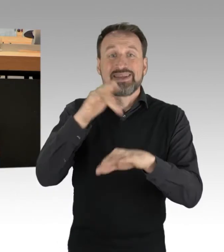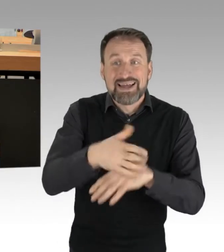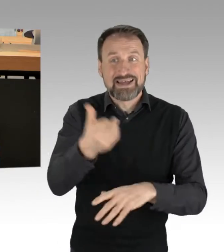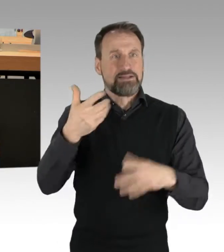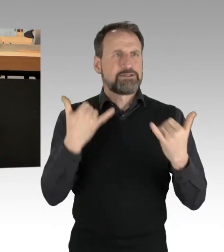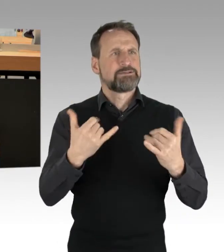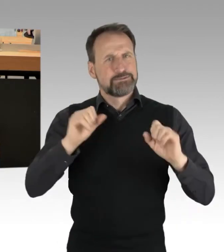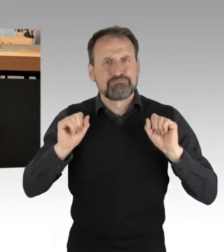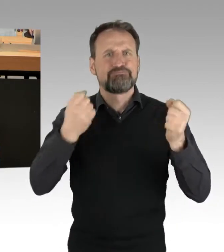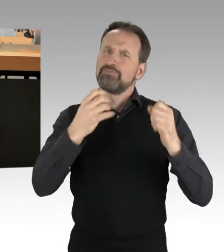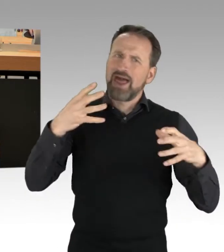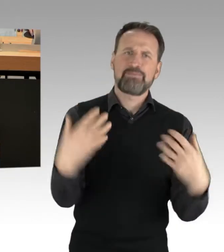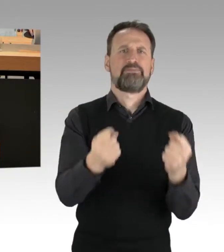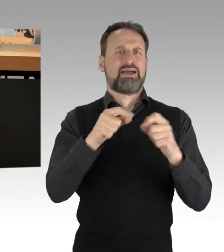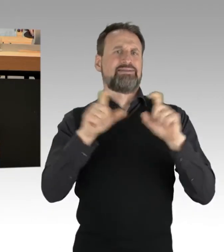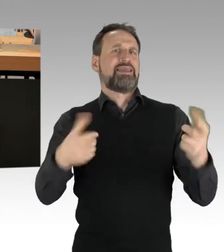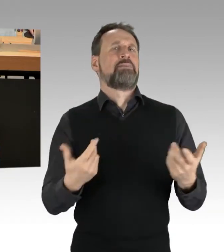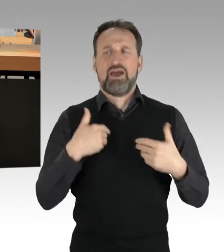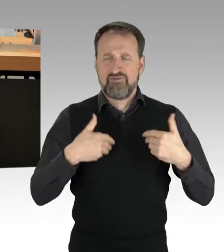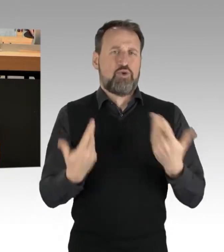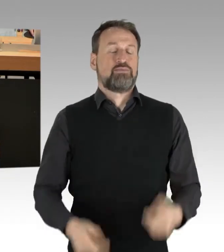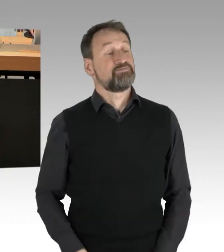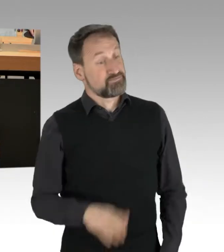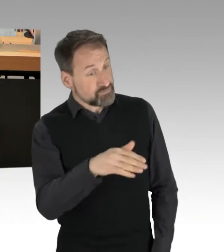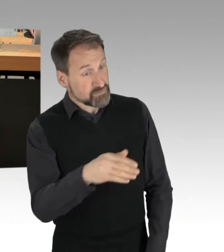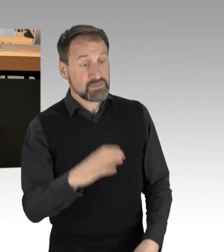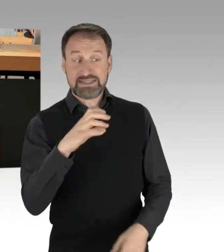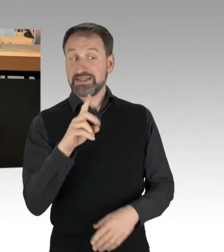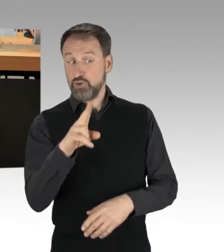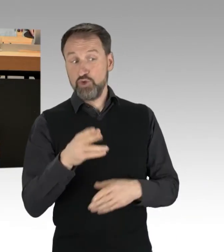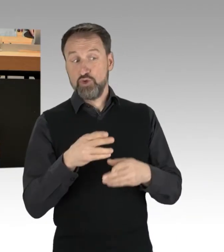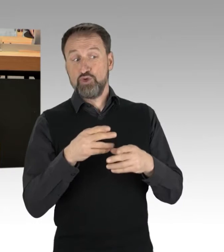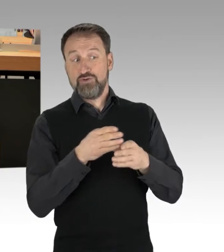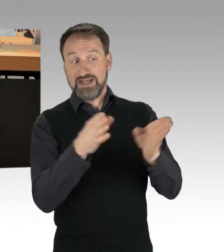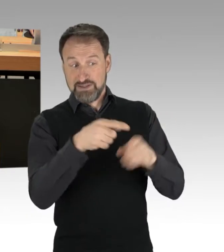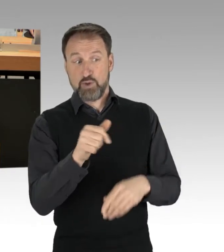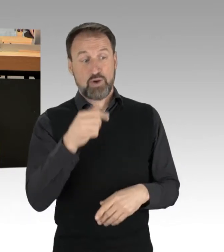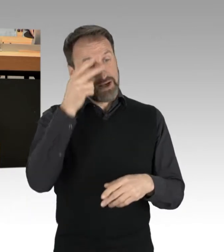ob Sie eine Zwischenfrage des Abgeordneten Freymark aus der CDU-Fraktion zu lassen. (Rednerwechsel) Ich bin doch gleich am Ende, keine Panik.